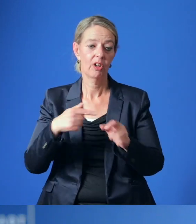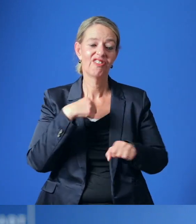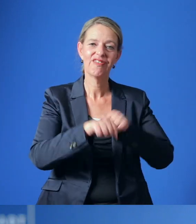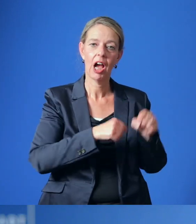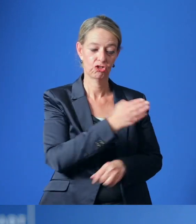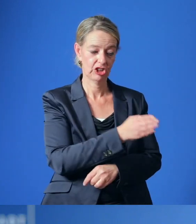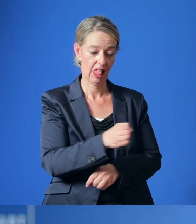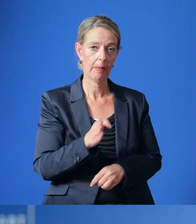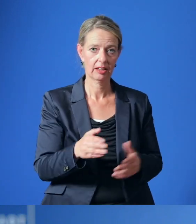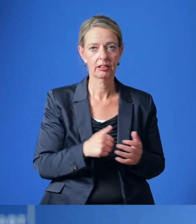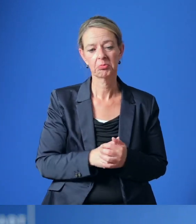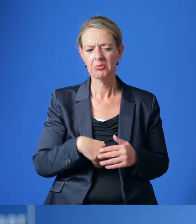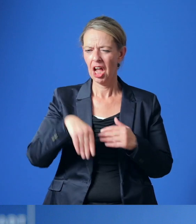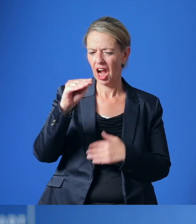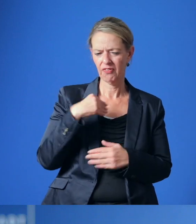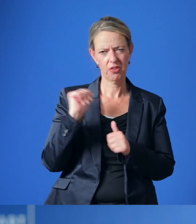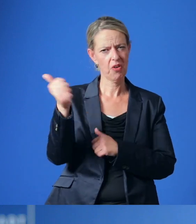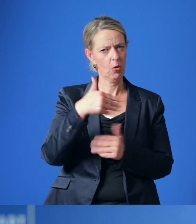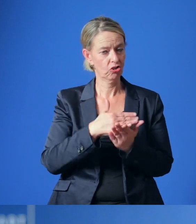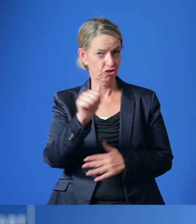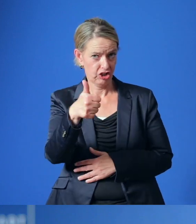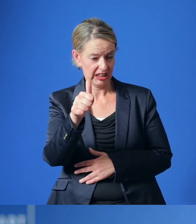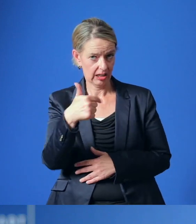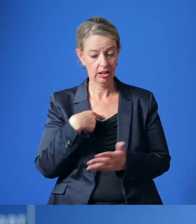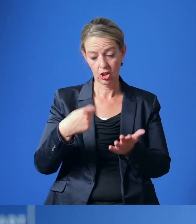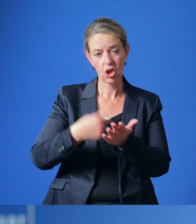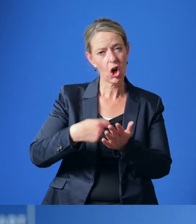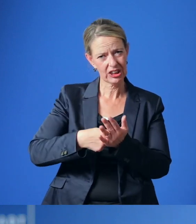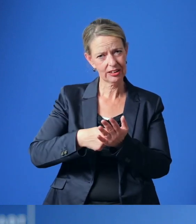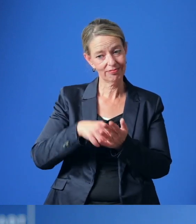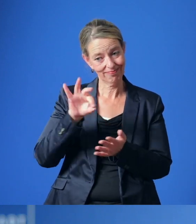Eine erste Schätzung zeigt, dass mögliche Kosten für die Umsetzung der Maßnahmen bei